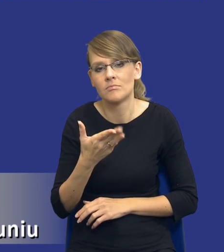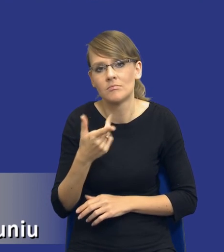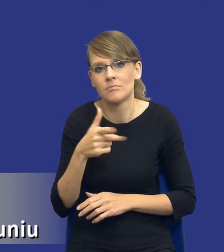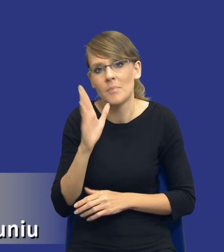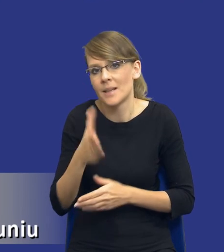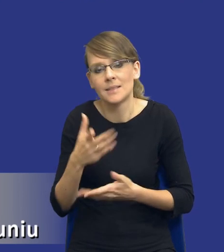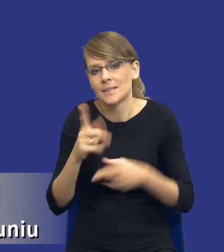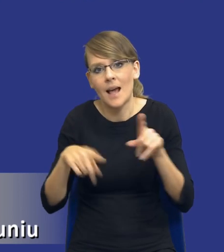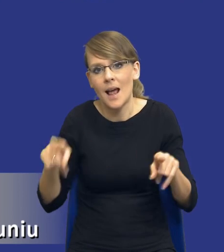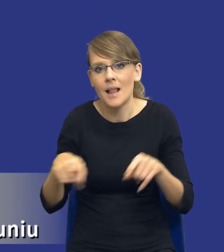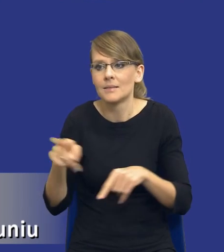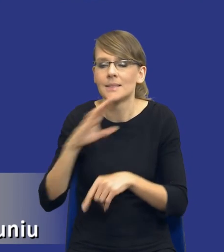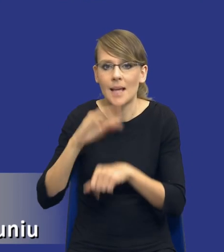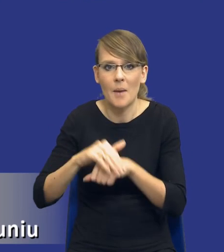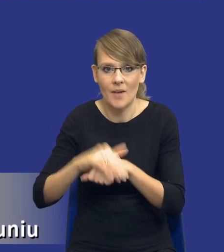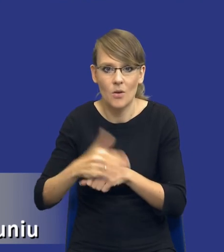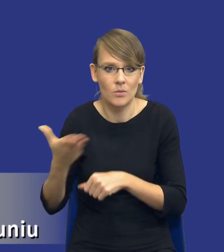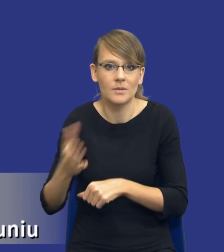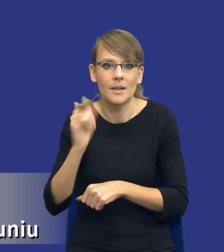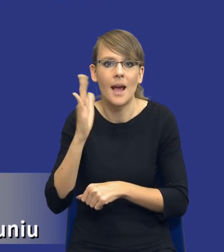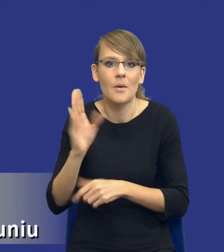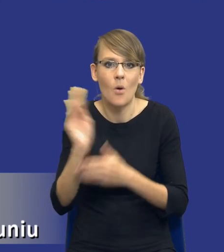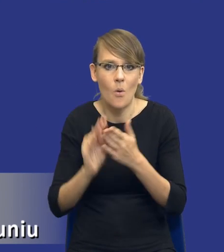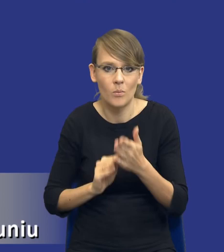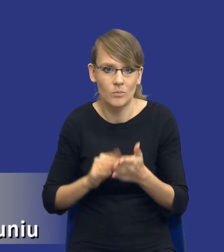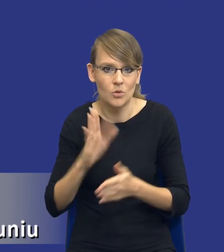zamawiającego, od tego, jak on będzie opisywał przedmiot zamówienia, czego będzie